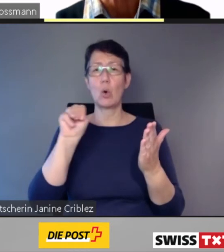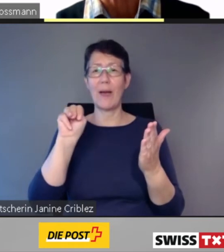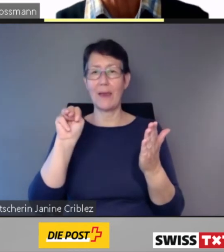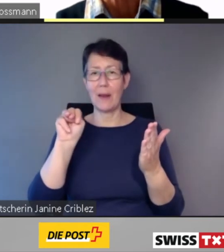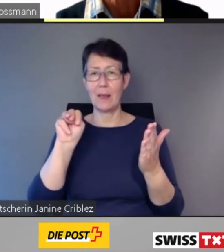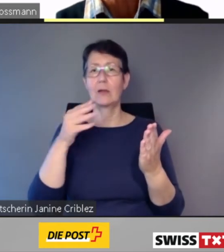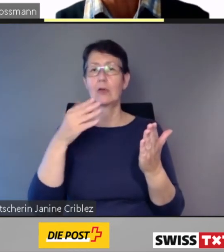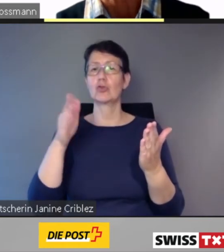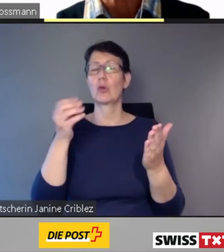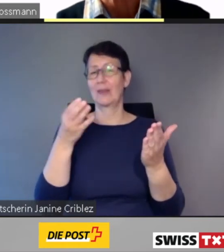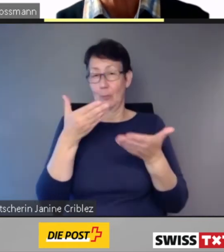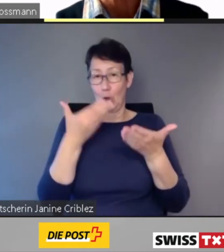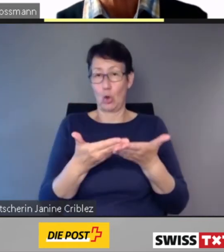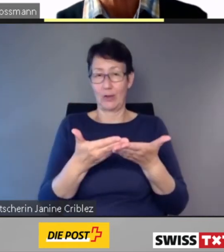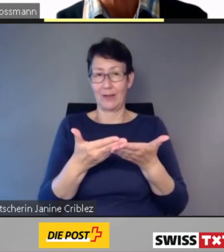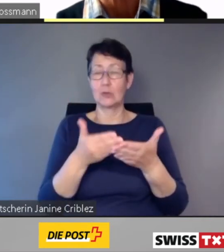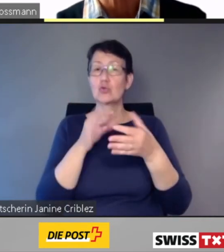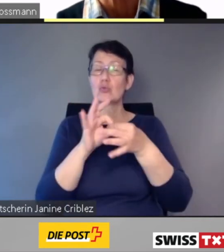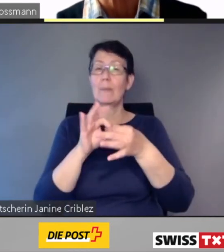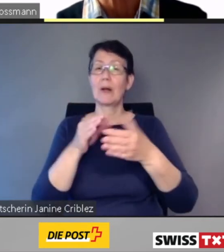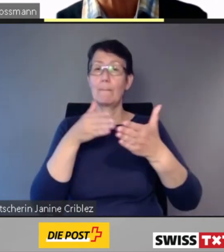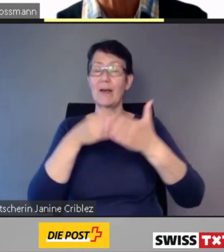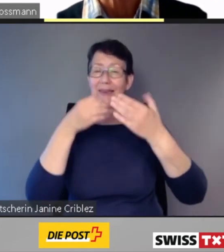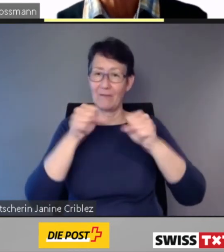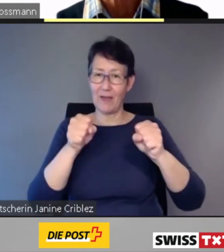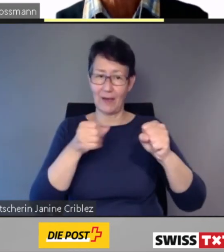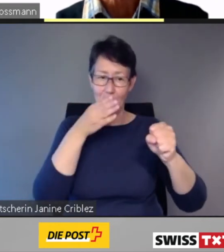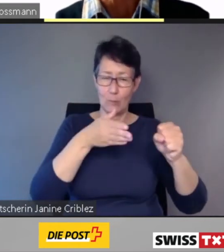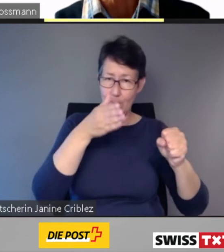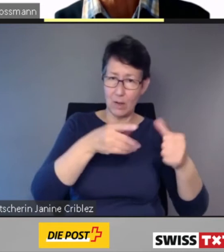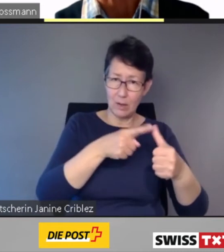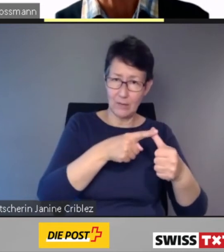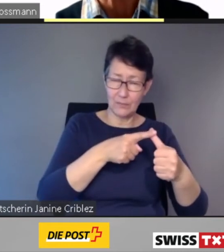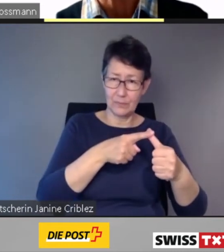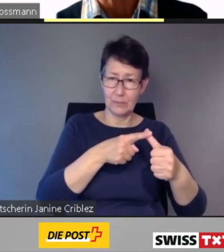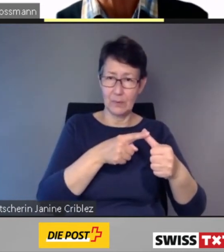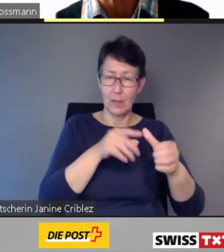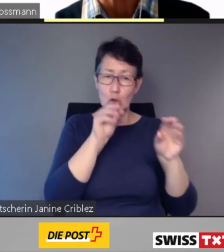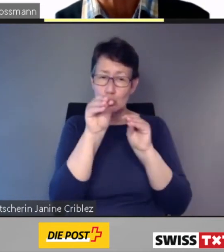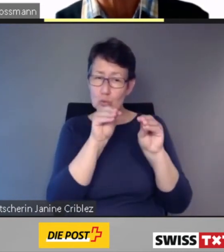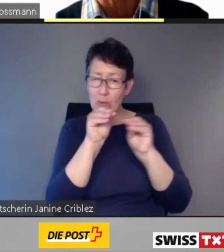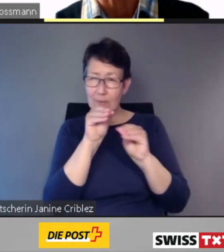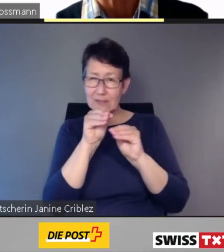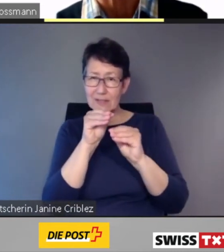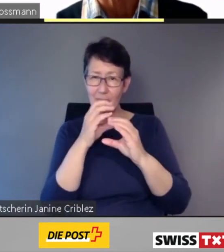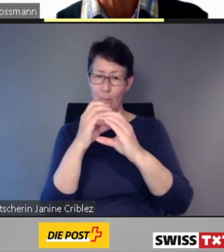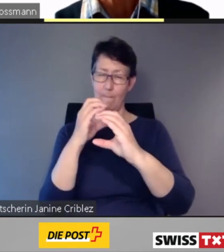zur Barrierefreiheit von Zügen, zur Zusammensetzung des Zuges, zur Barrierefreiheit der Bahnhöfe